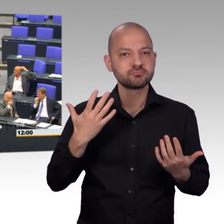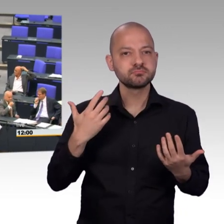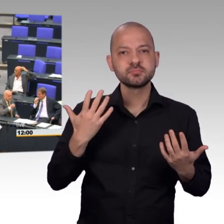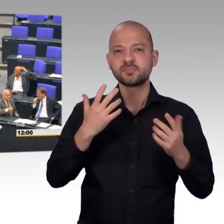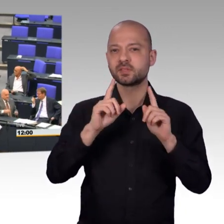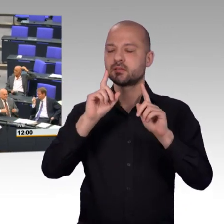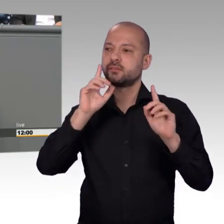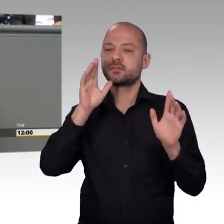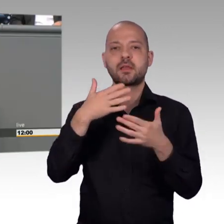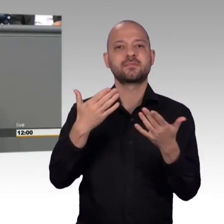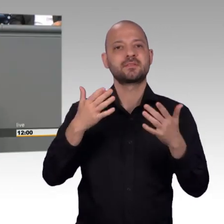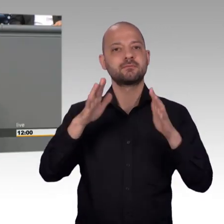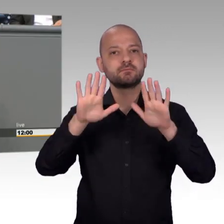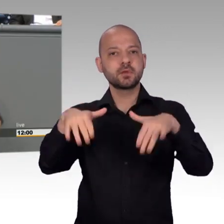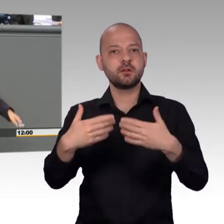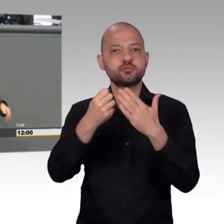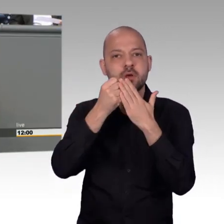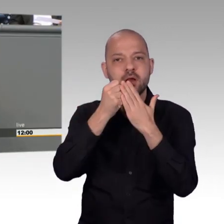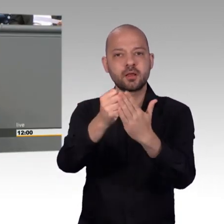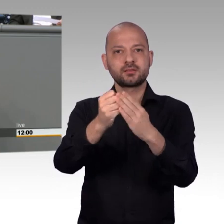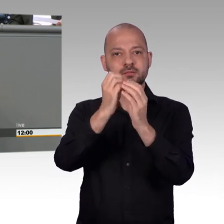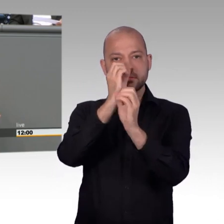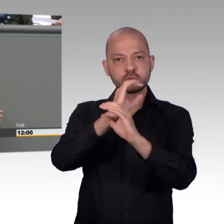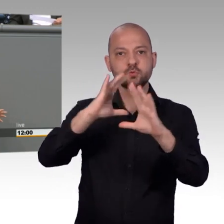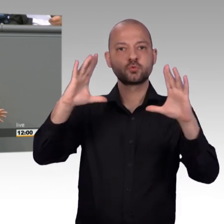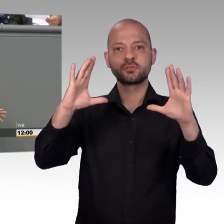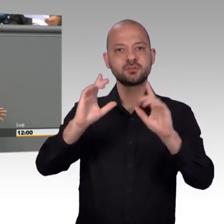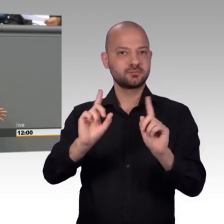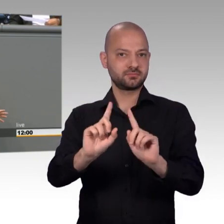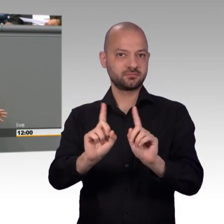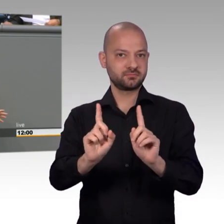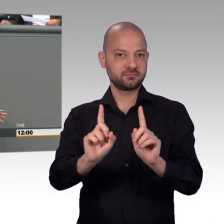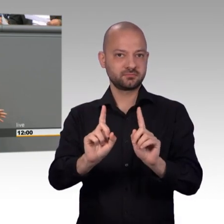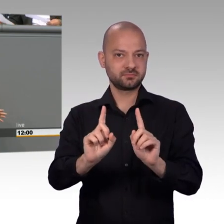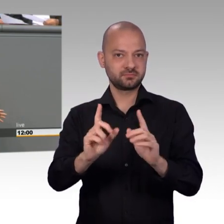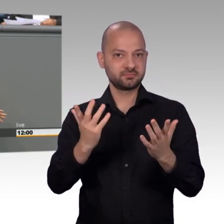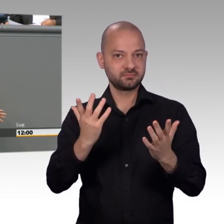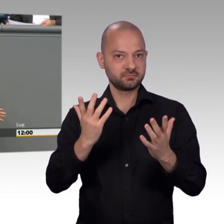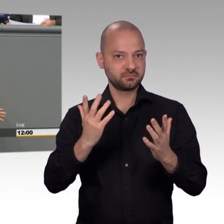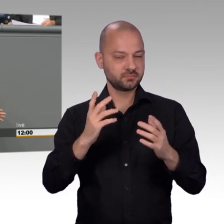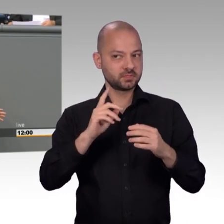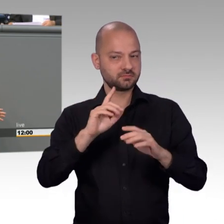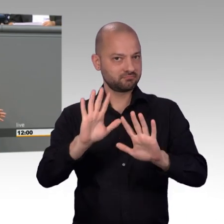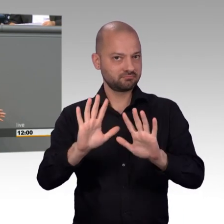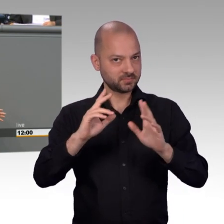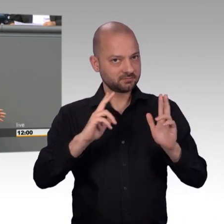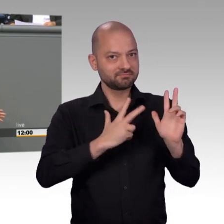Bürgerinnen und Bürger, mit den Menschen in dieser Republik und er verfügt und ich glaube, das wissen nicht immer alle, über ganz besonders